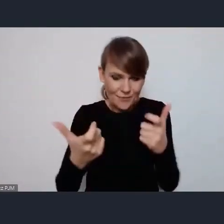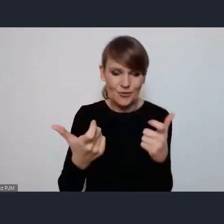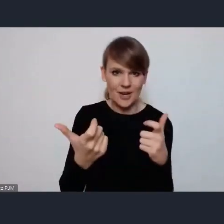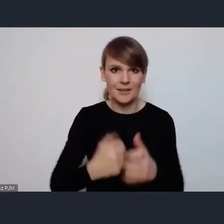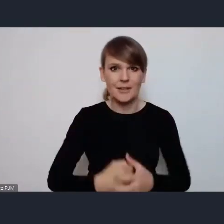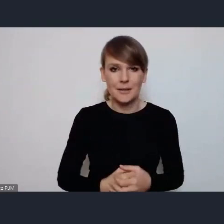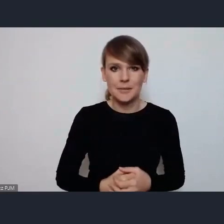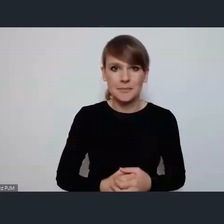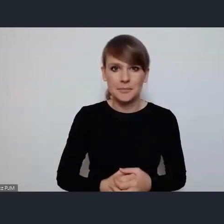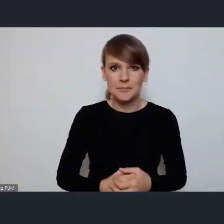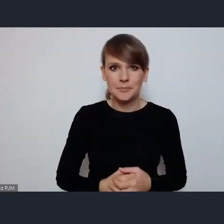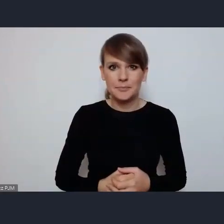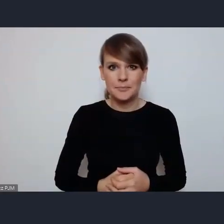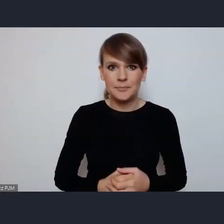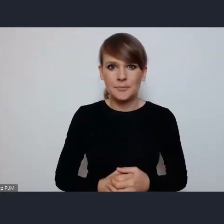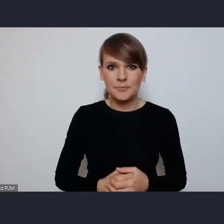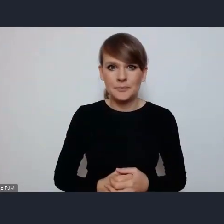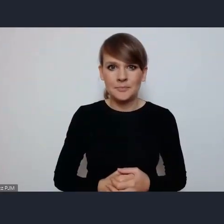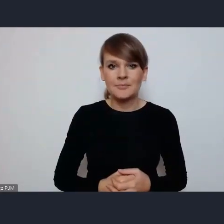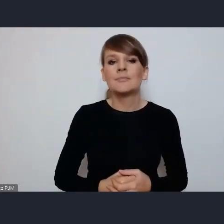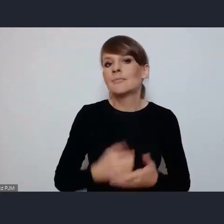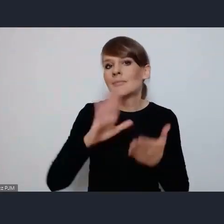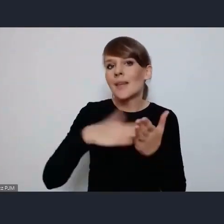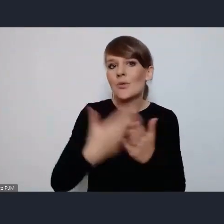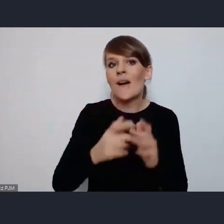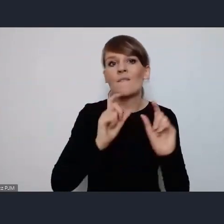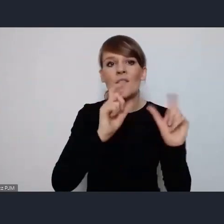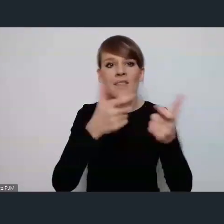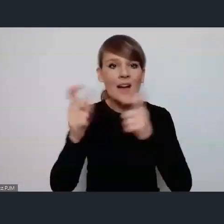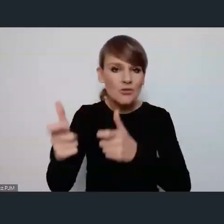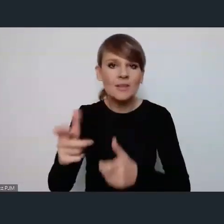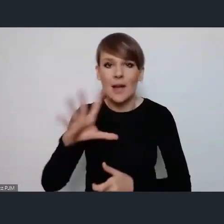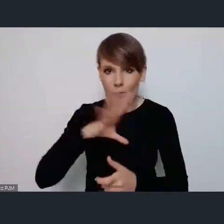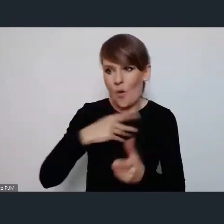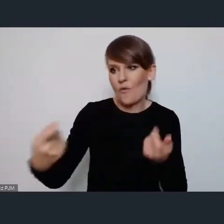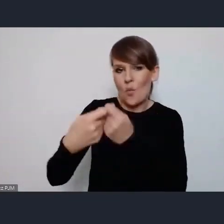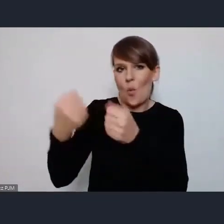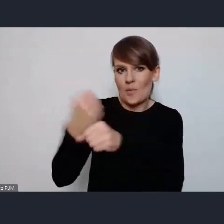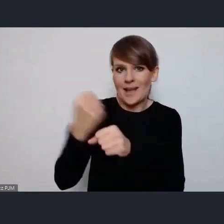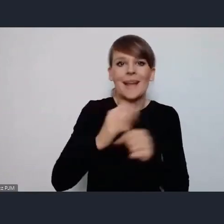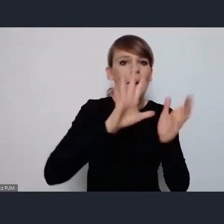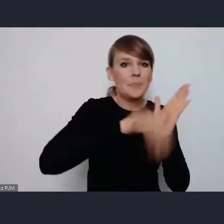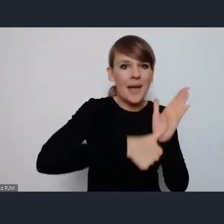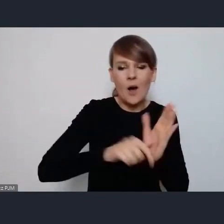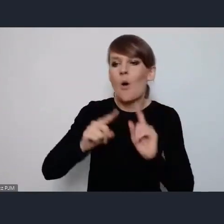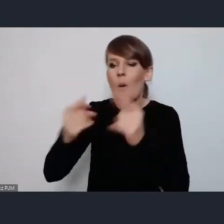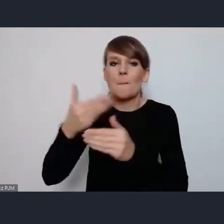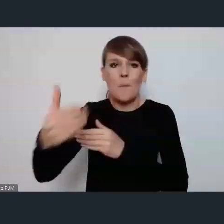Więc na przykład te wydarzenia sieciujące na przykład mogą być złożone we współpracy miasta z organizacjami pozarządowymi, tak?